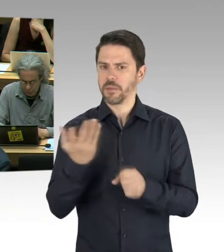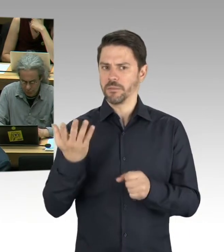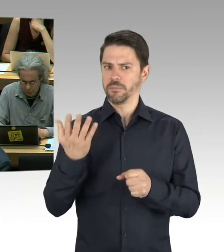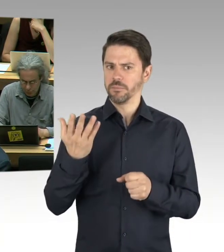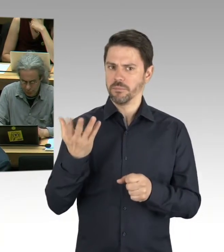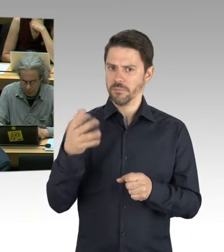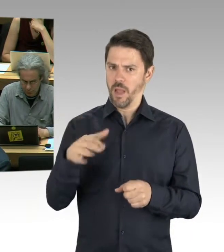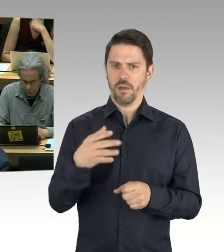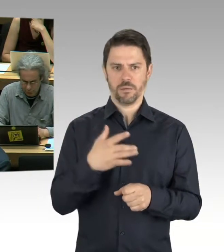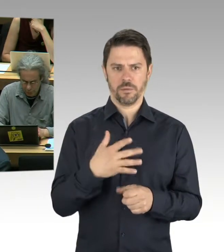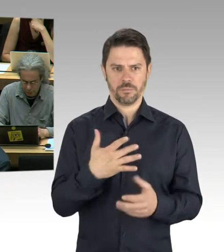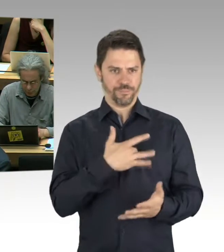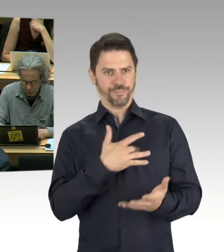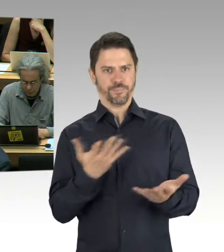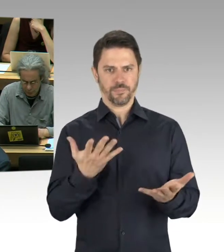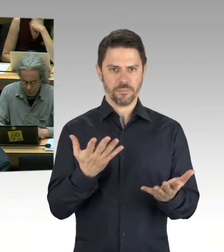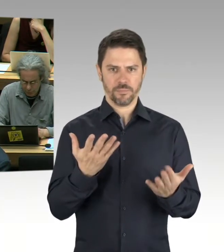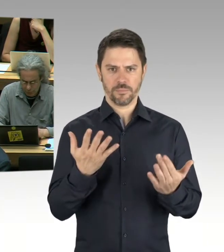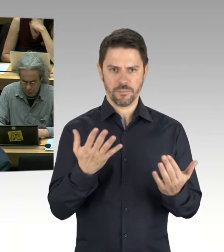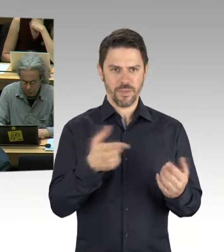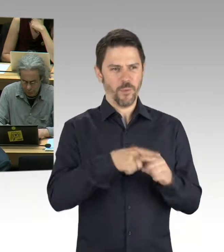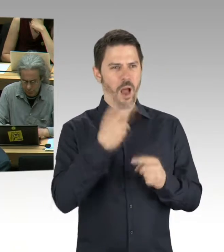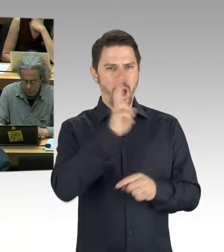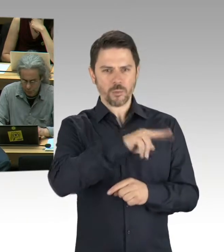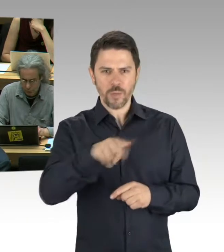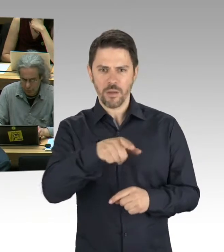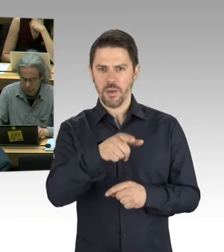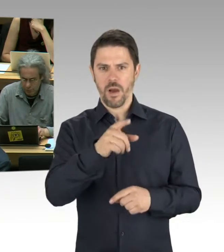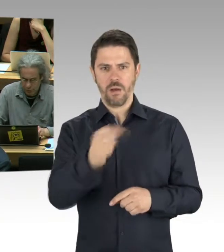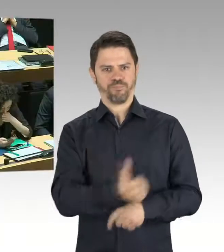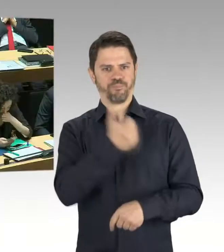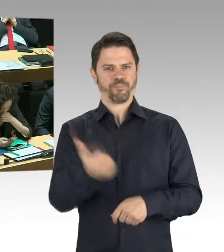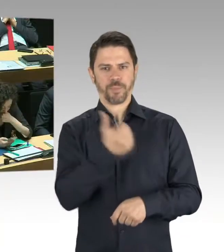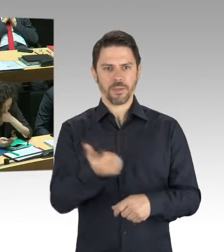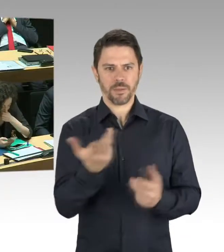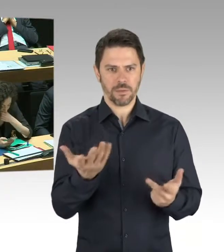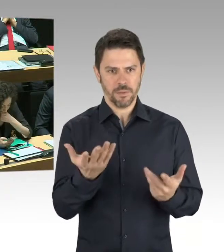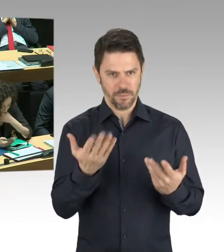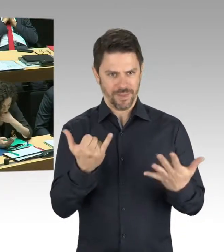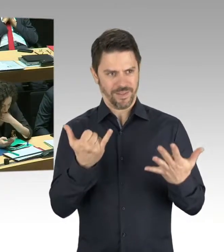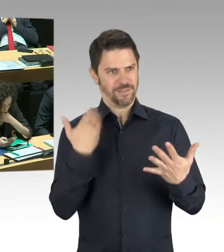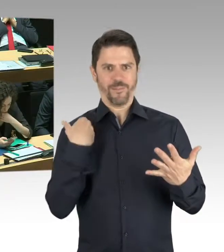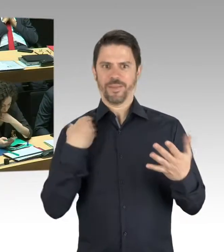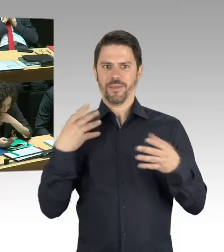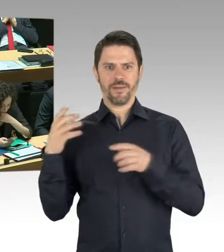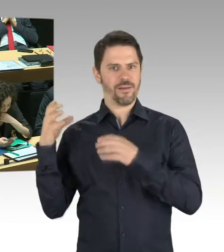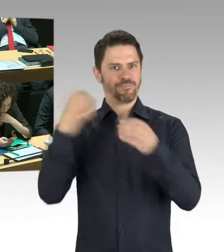welche Teile des Gebäudes sind gerade nicht zugänglich und gesperrt? (Präsidium) Herr Staatssekretär Doktor Wöhlert, bitte schön.